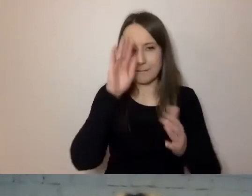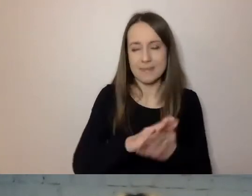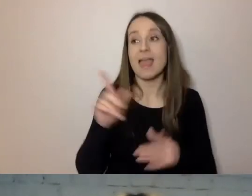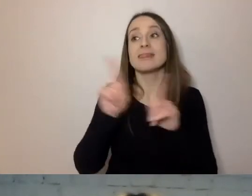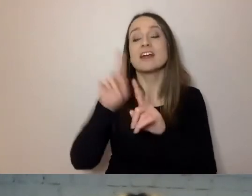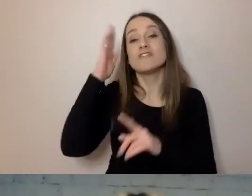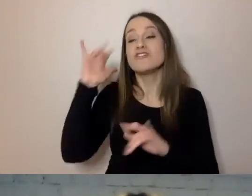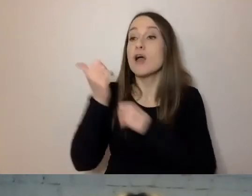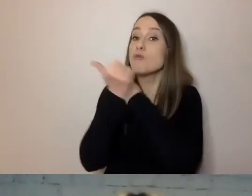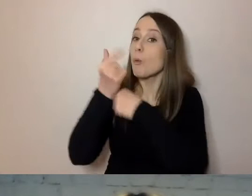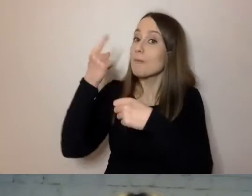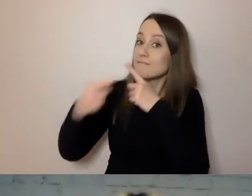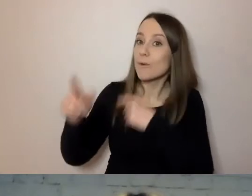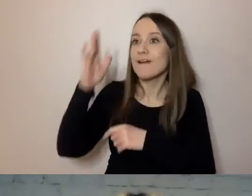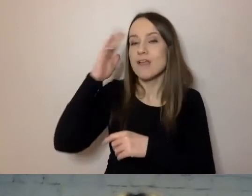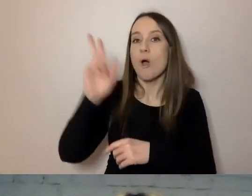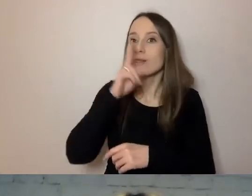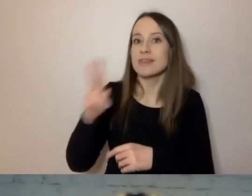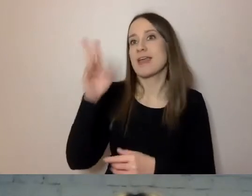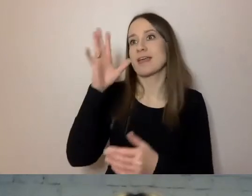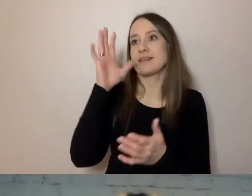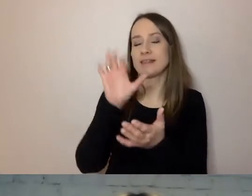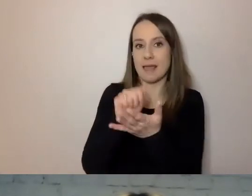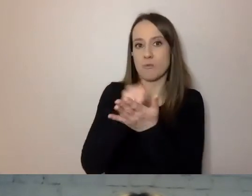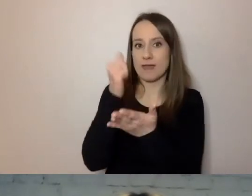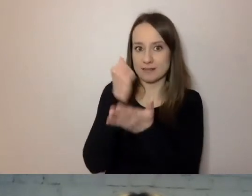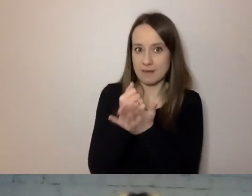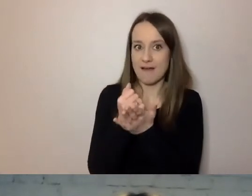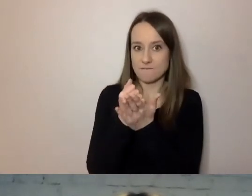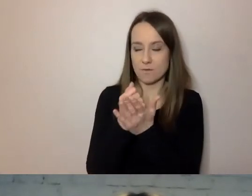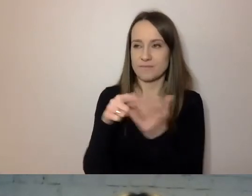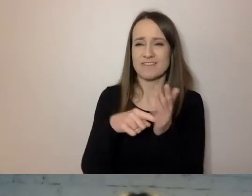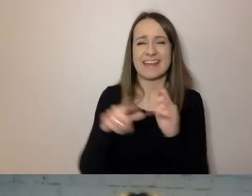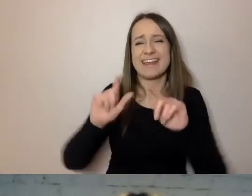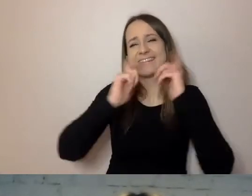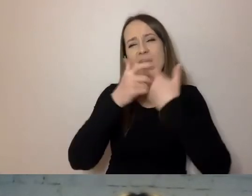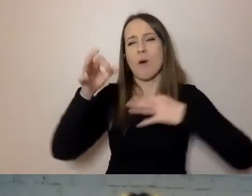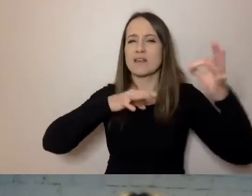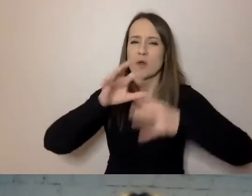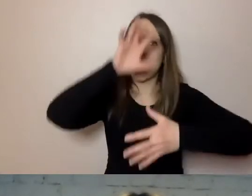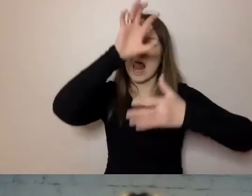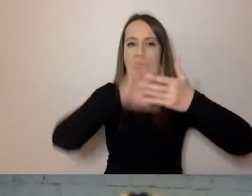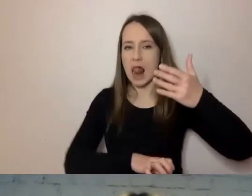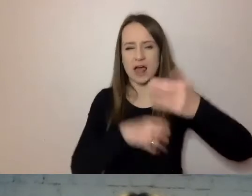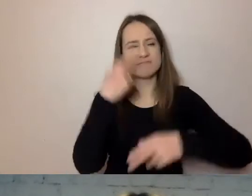Wie, od kiedy zajmuje się sprawą. Więc danie tu rysu historycznego całej sprawy nie ma sensu.